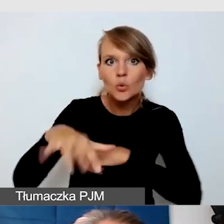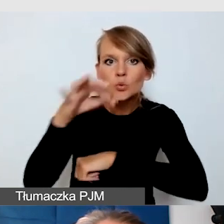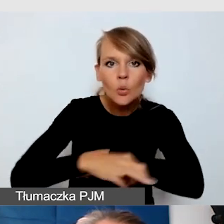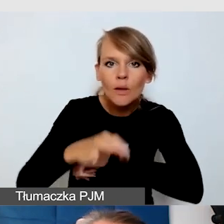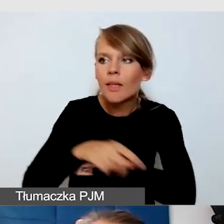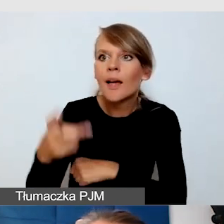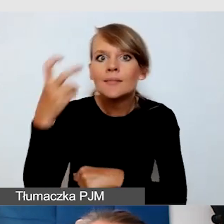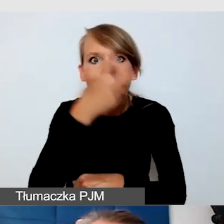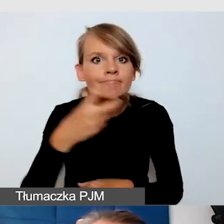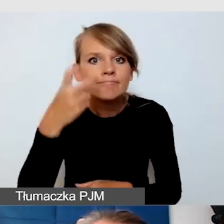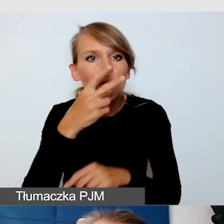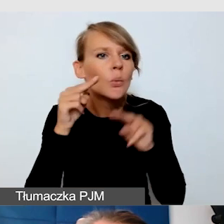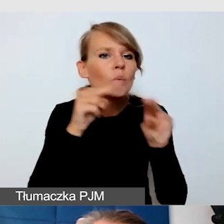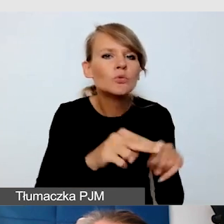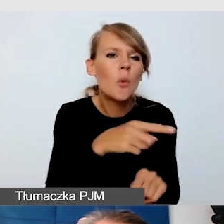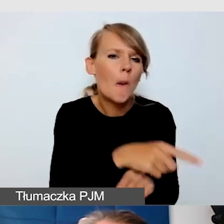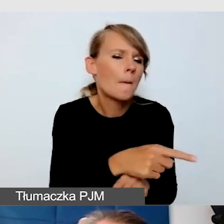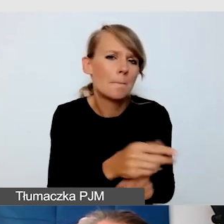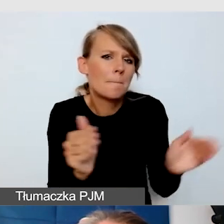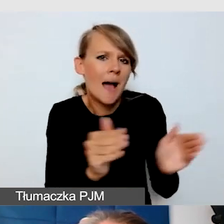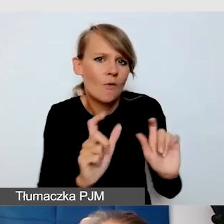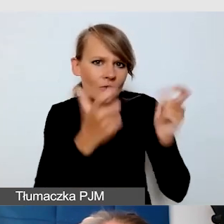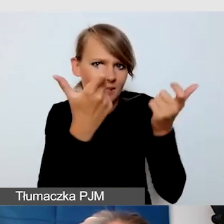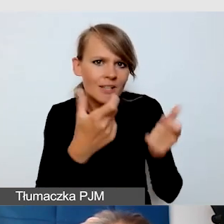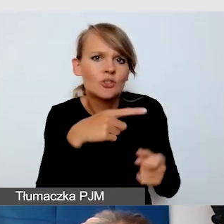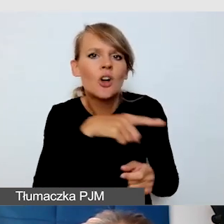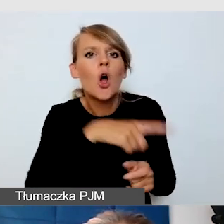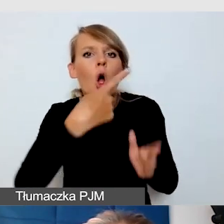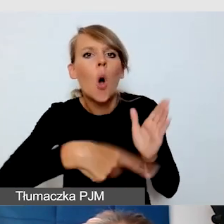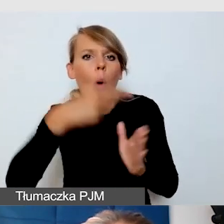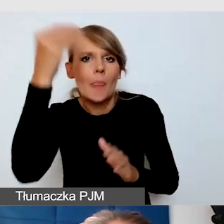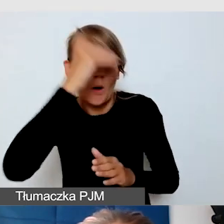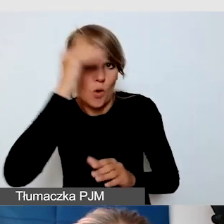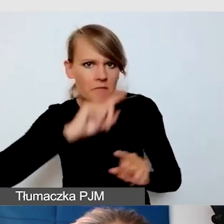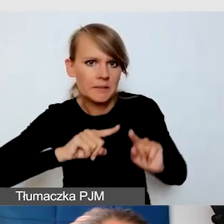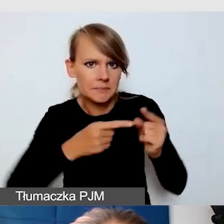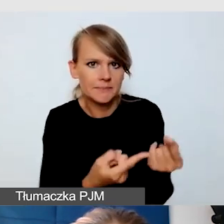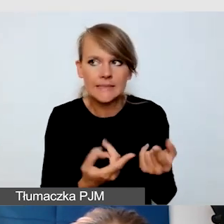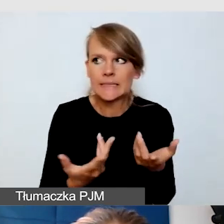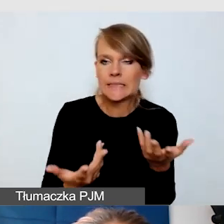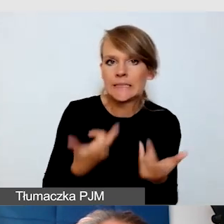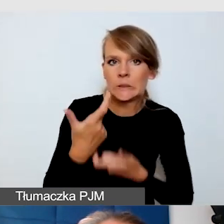w niewielkim wydarzeniu organizowanym przez koło naukowe. Co tu zrobić? Niewielki budżet,